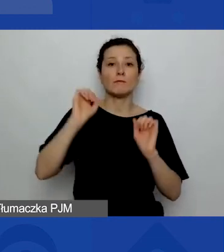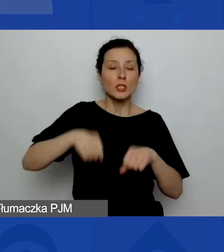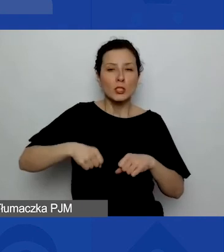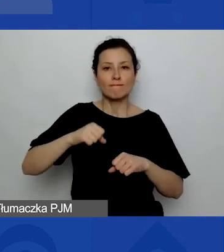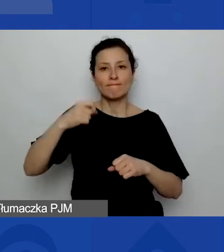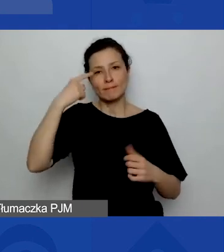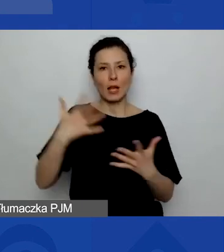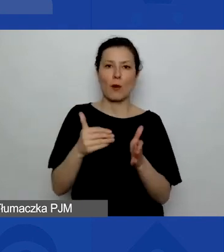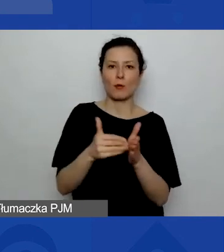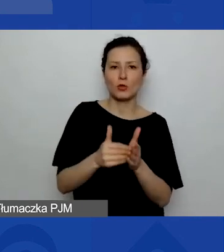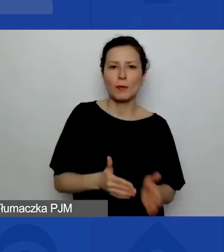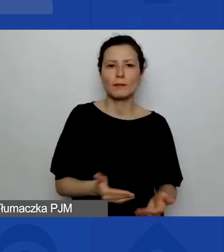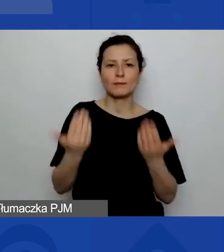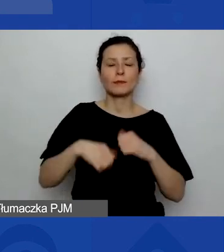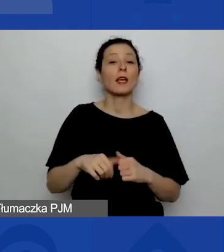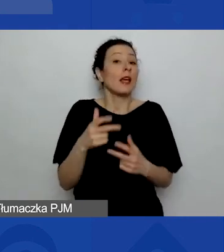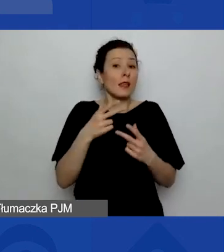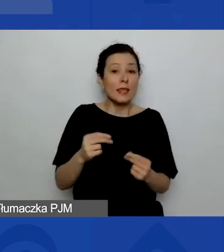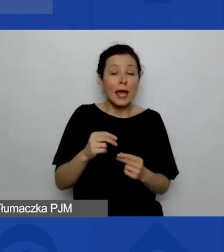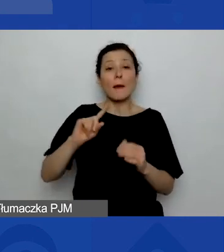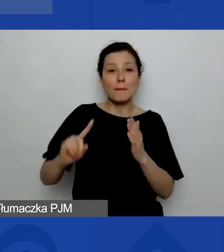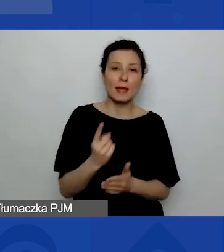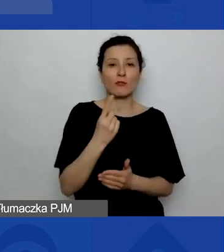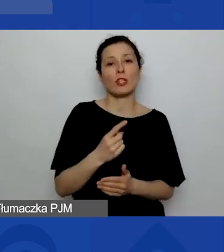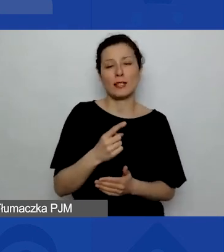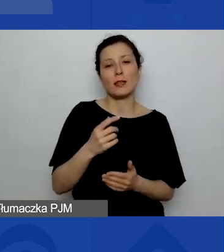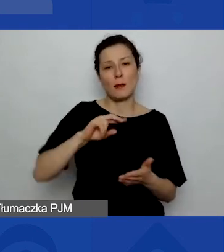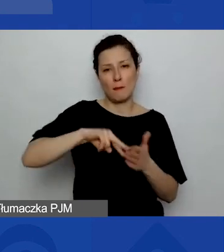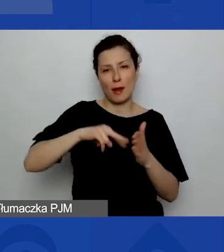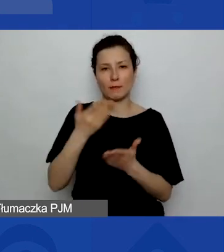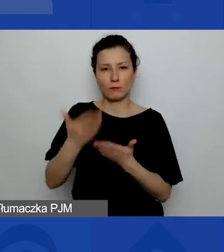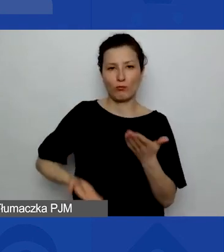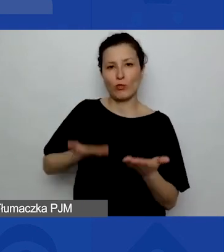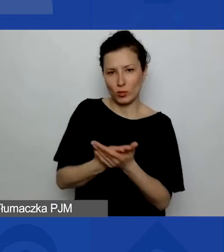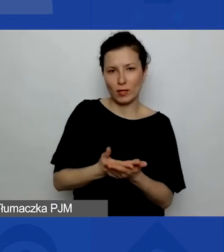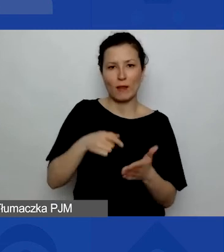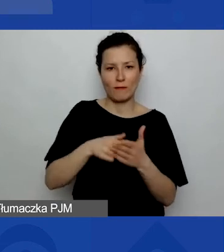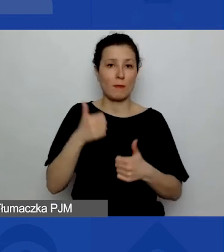planujemy złożyć wniosek po raz pierwszy w tym programie". Już kończę ankietę.